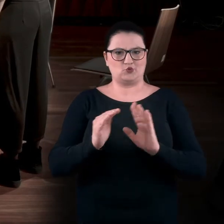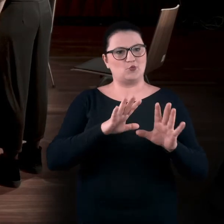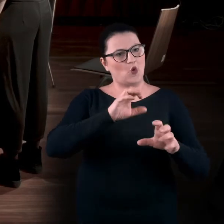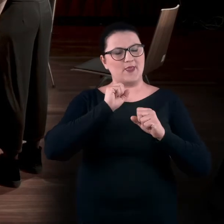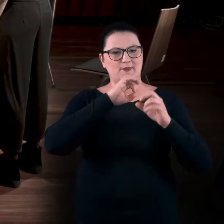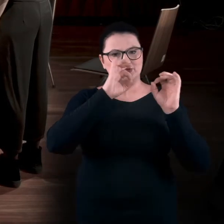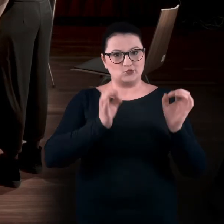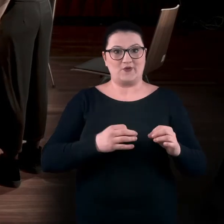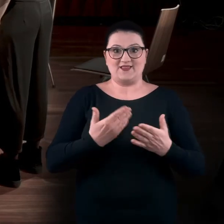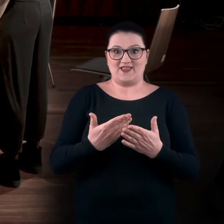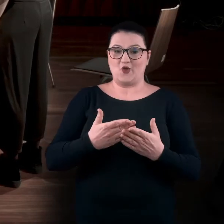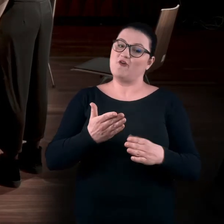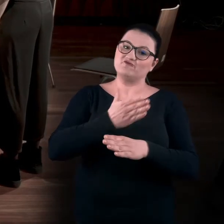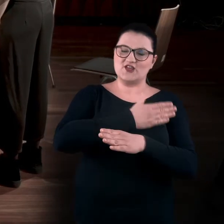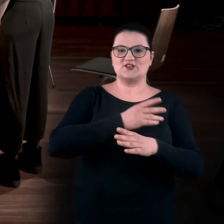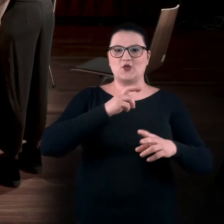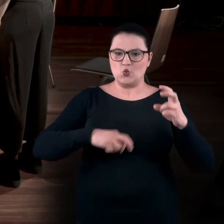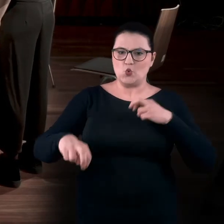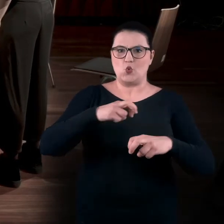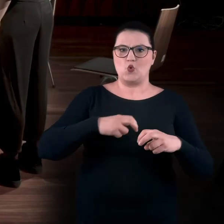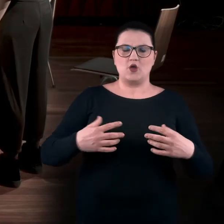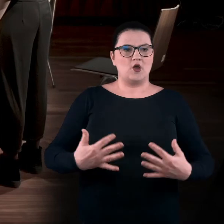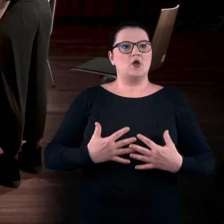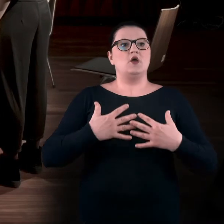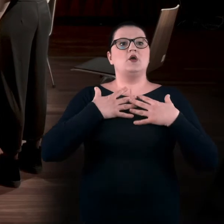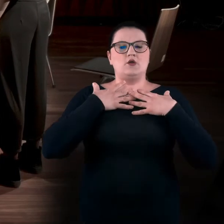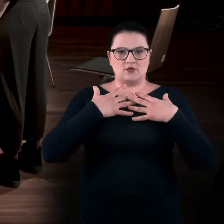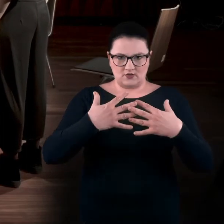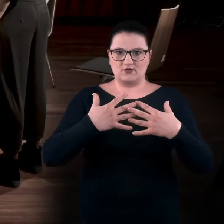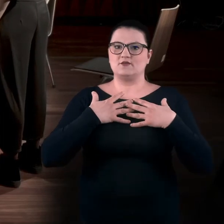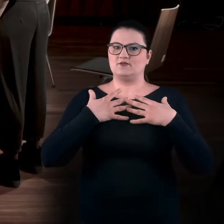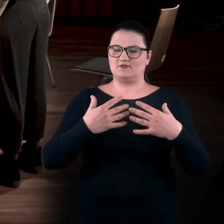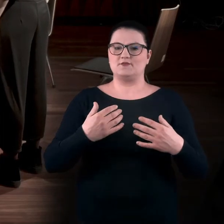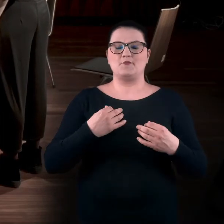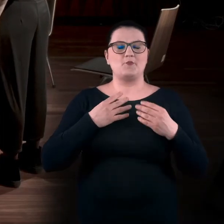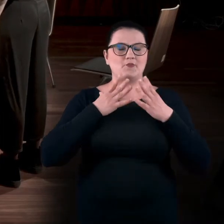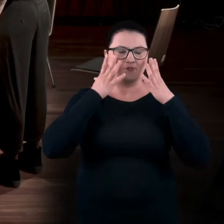Przez to właśnie ruszamy ciałem, dotleniamy się. Zmieniamy zakres swojego zwyczajowego ruchu.